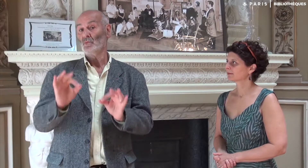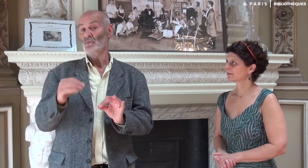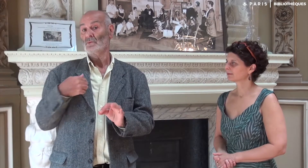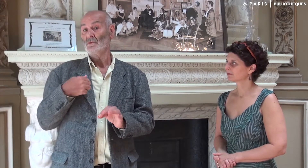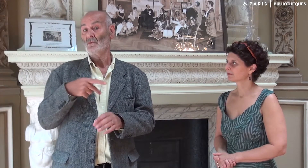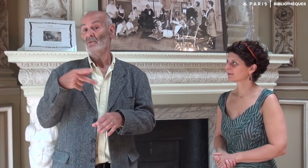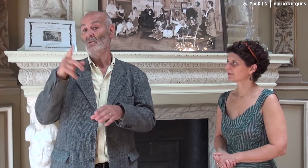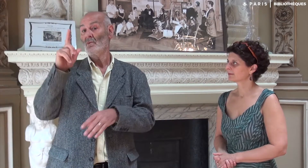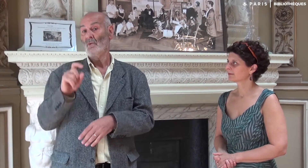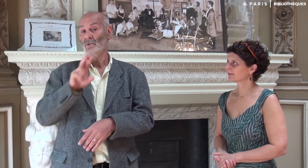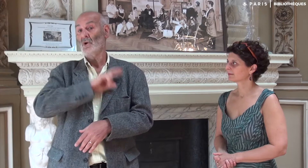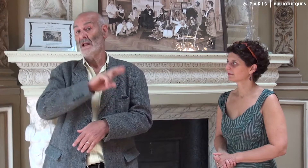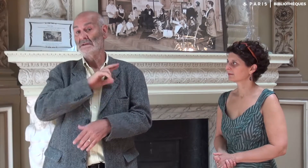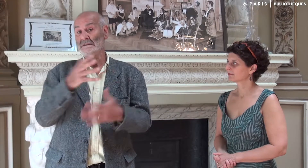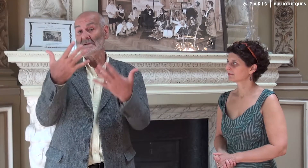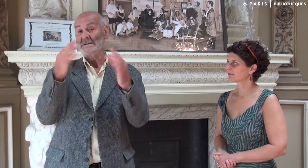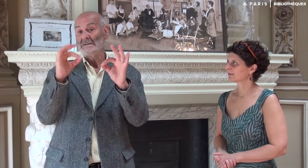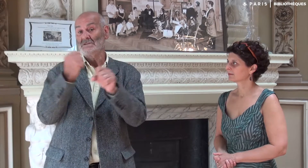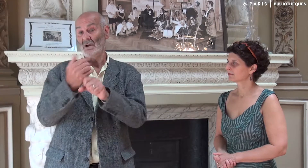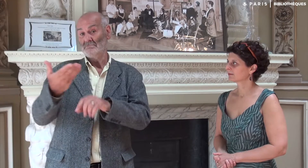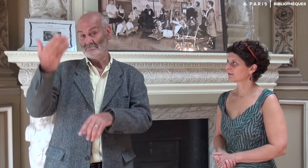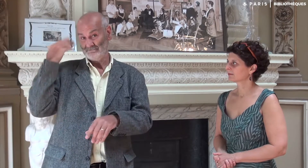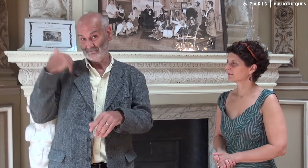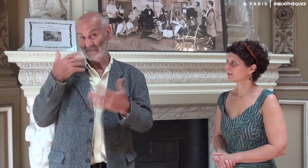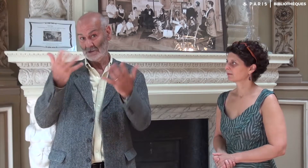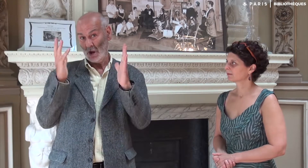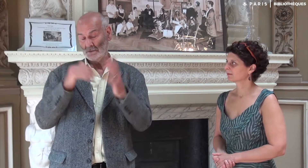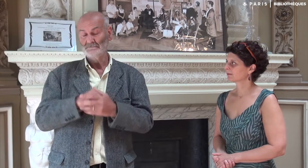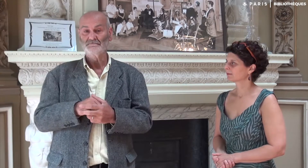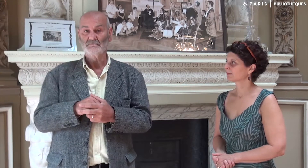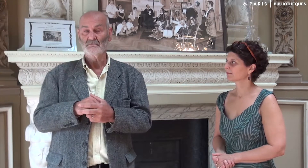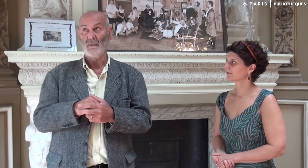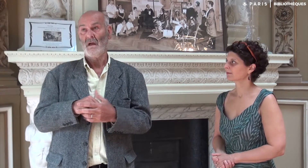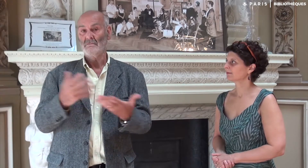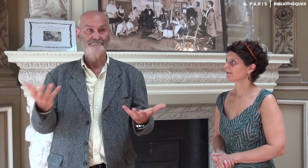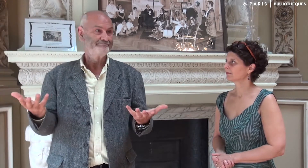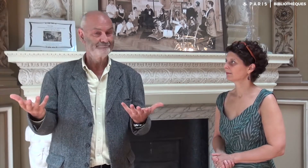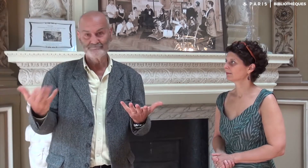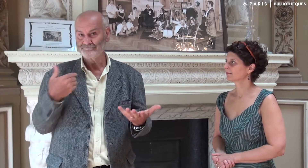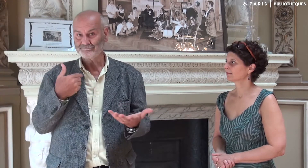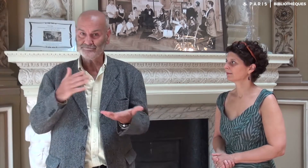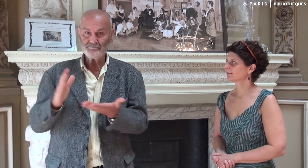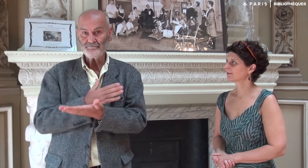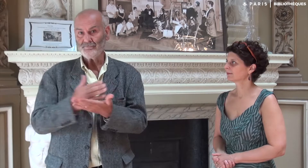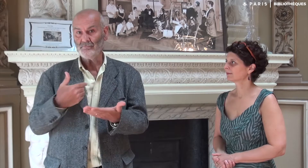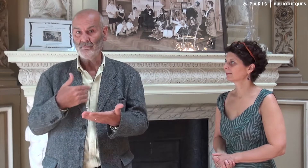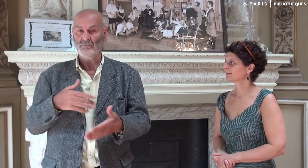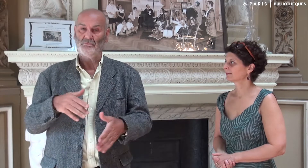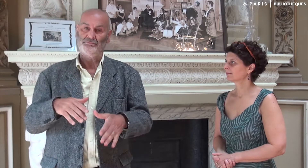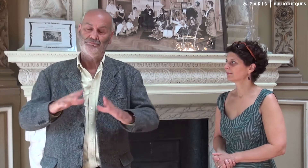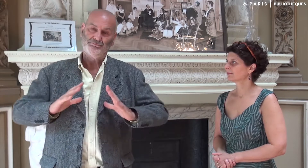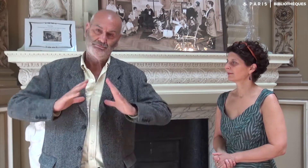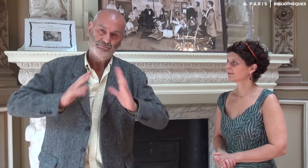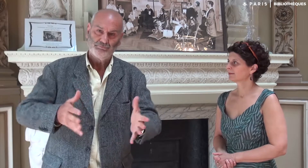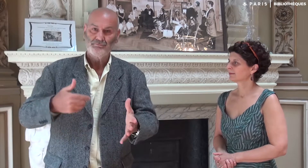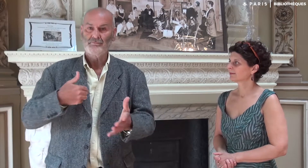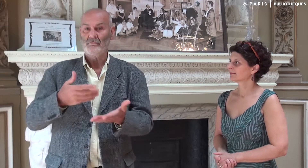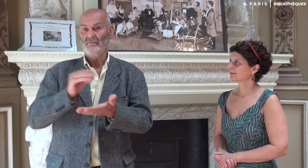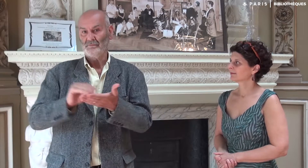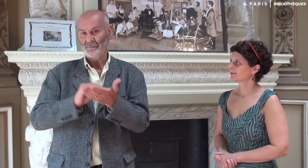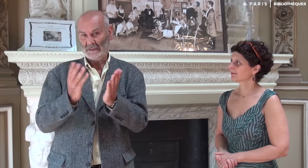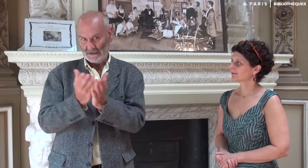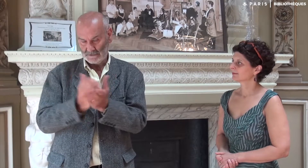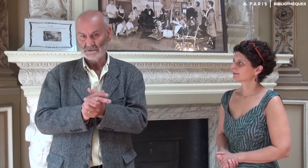Et puis, en devenant retraité il y a dix ans, je me suis décidé à m’engager dans un processus d’écriture.